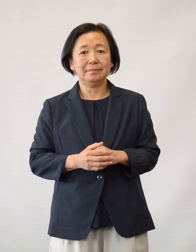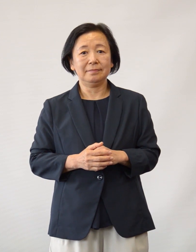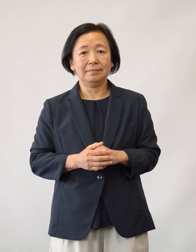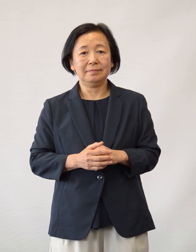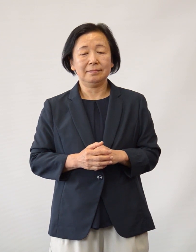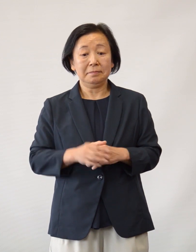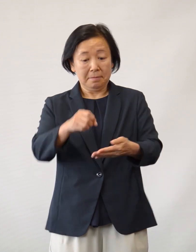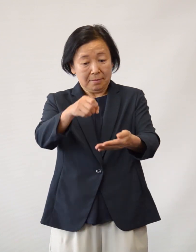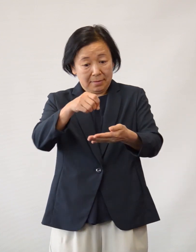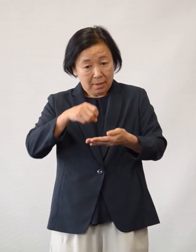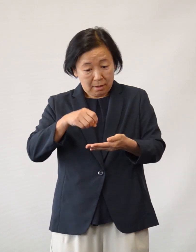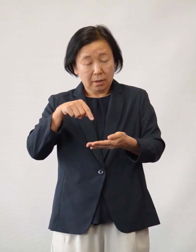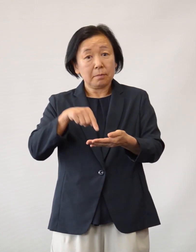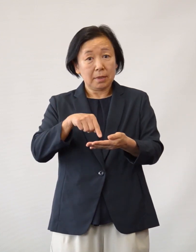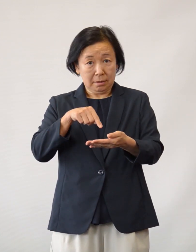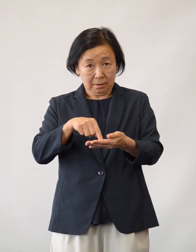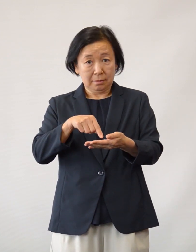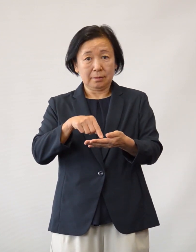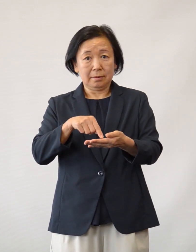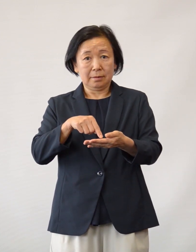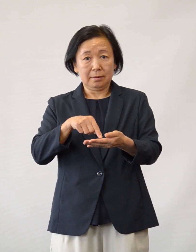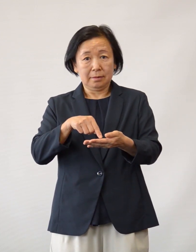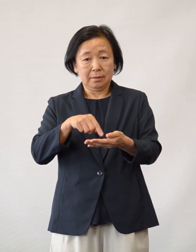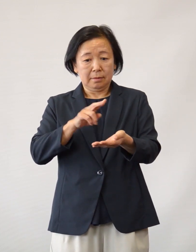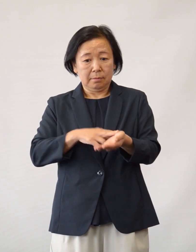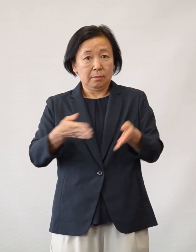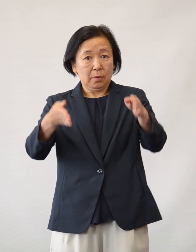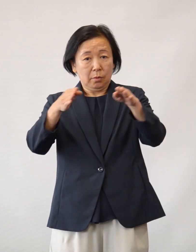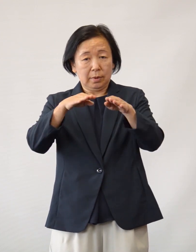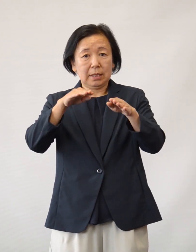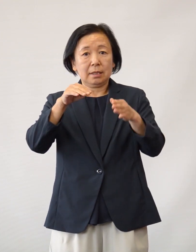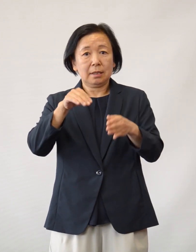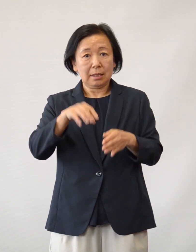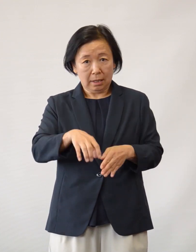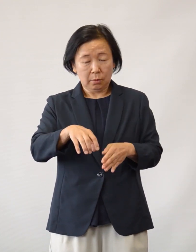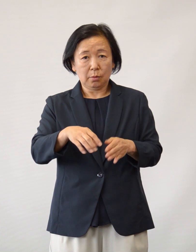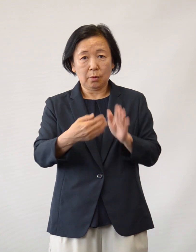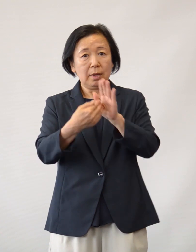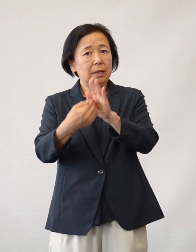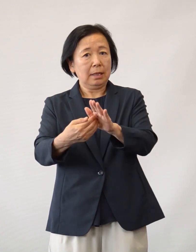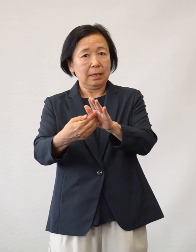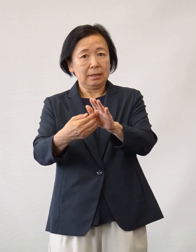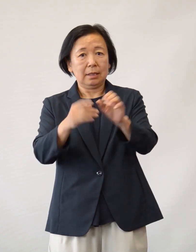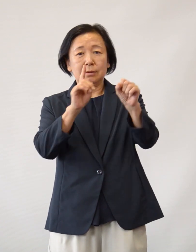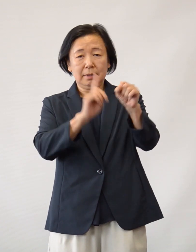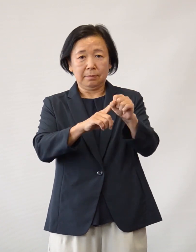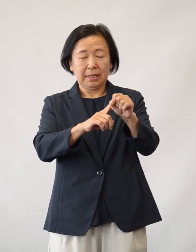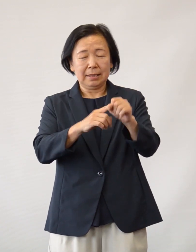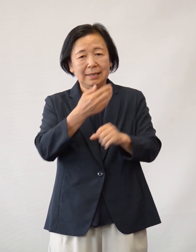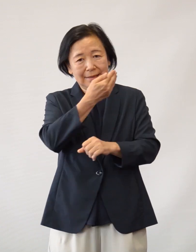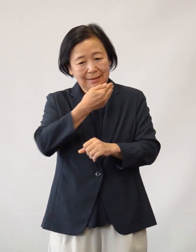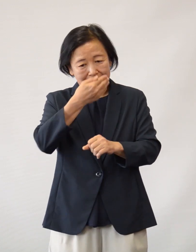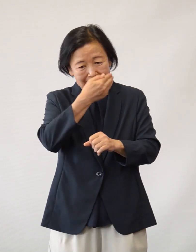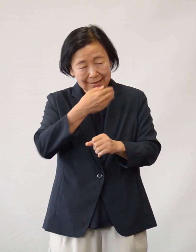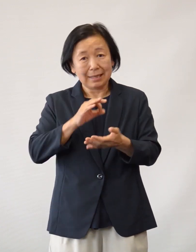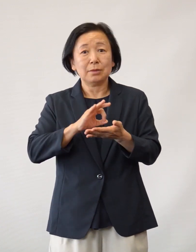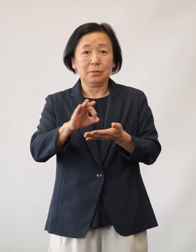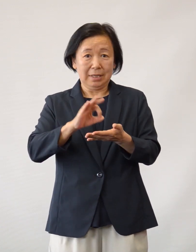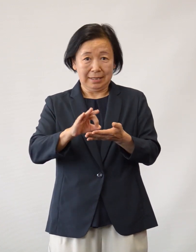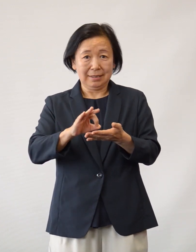この度、寄付していただきました医療資源は 院内の感染予防対策のために大切に 使用させていただき